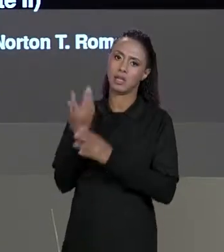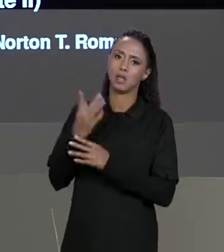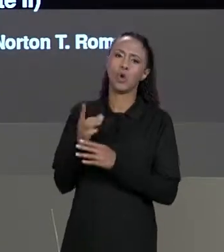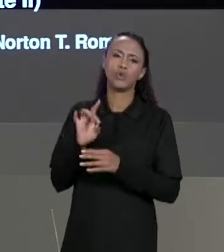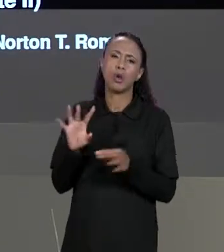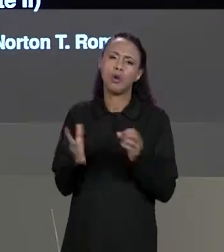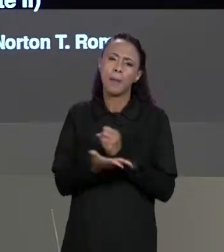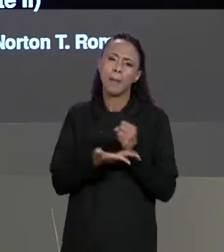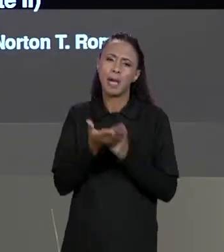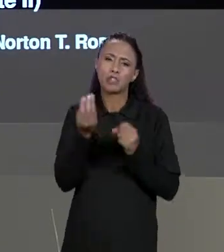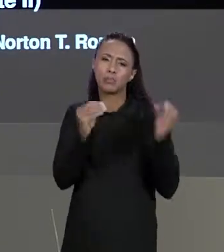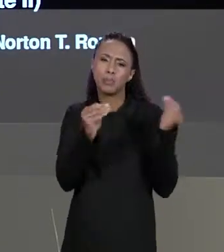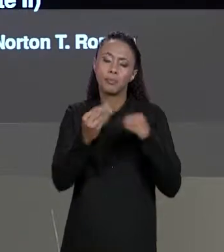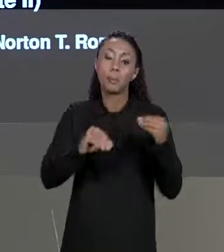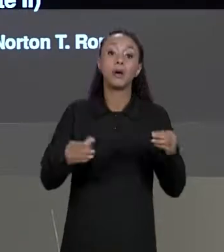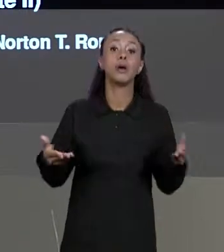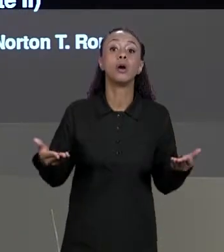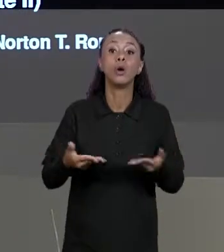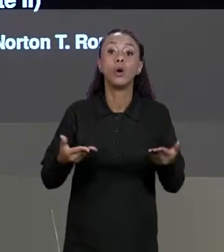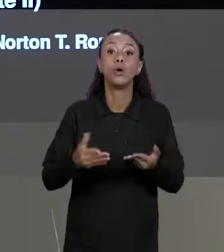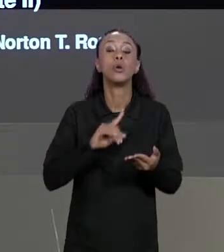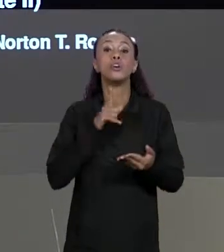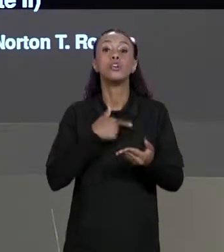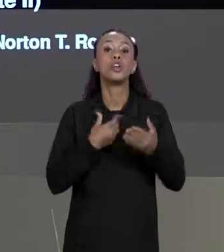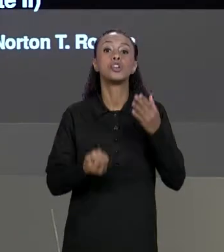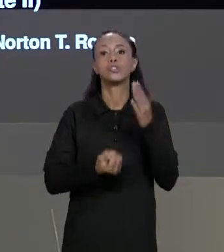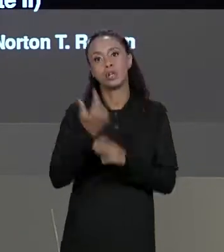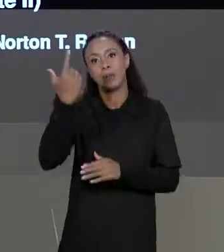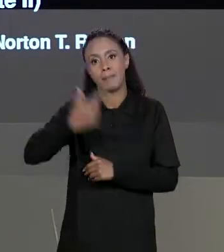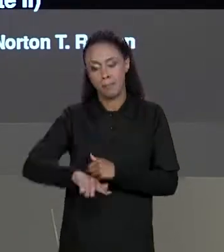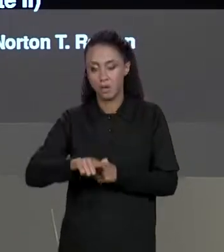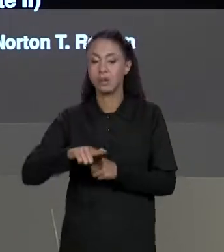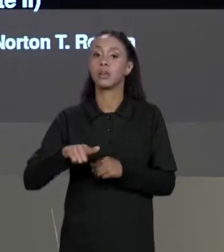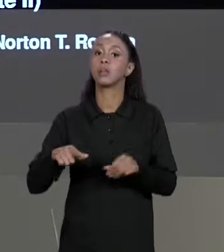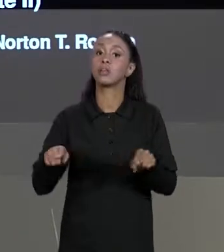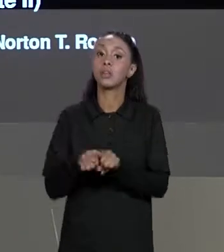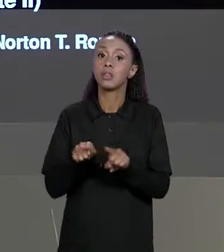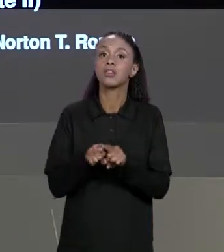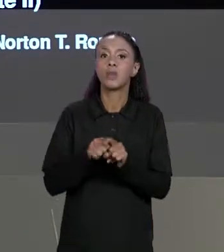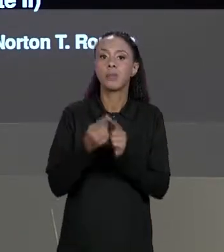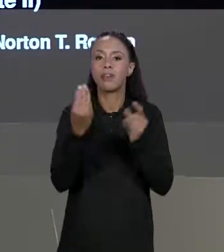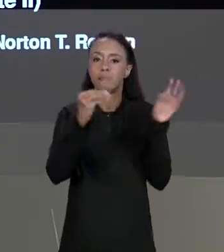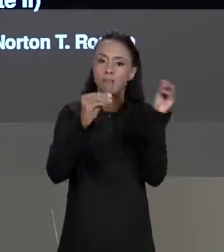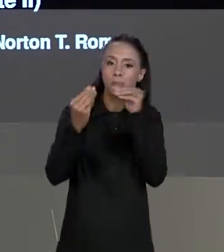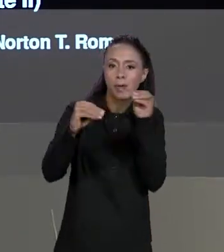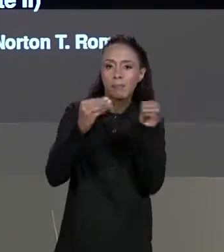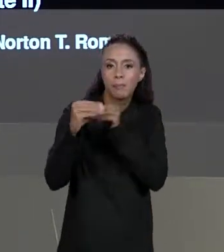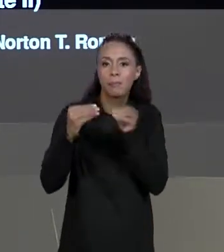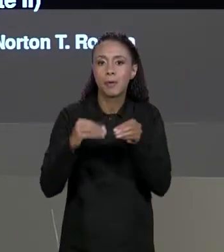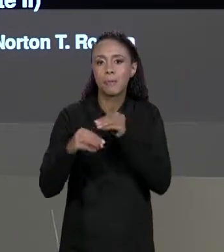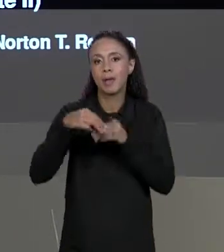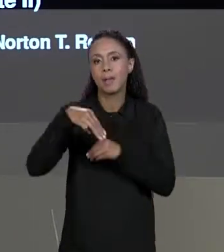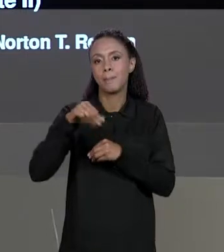SOBRE ELA. HOJE NÓS CRIAREMOS MAIS MATRIZES E FAREMOS MAIS OPERAÇÕES LIGANDO AS DUAS MATRIZES, É QUE USEM